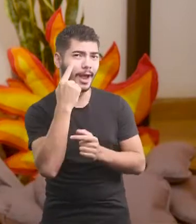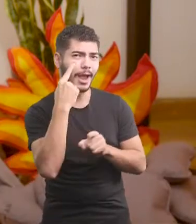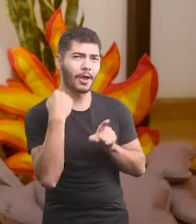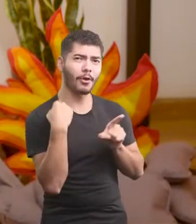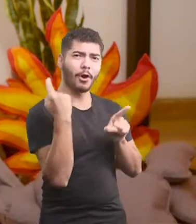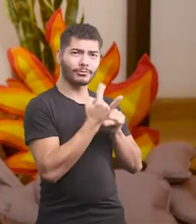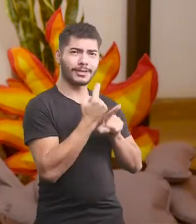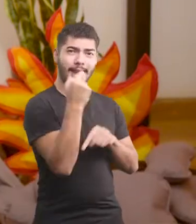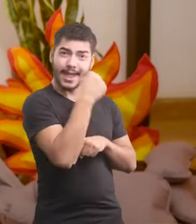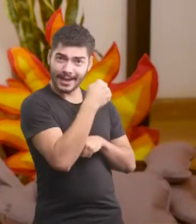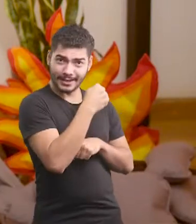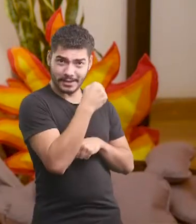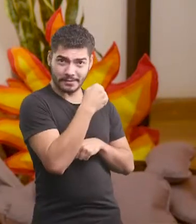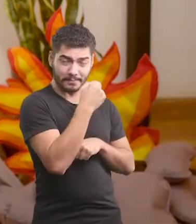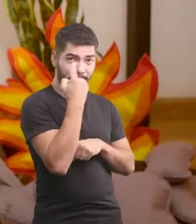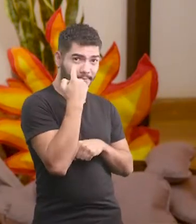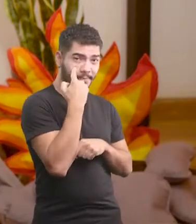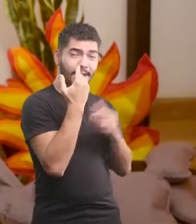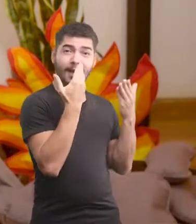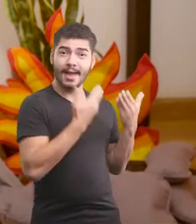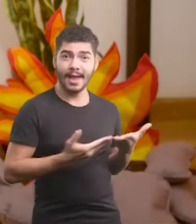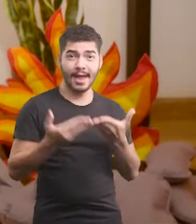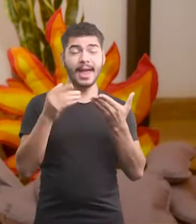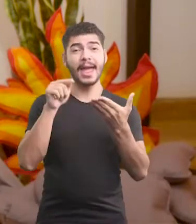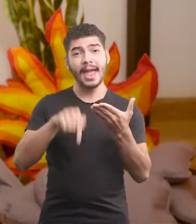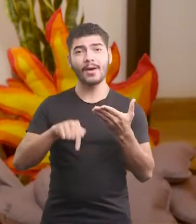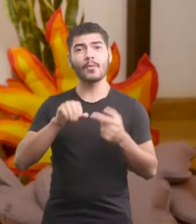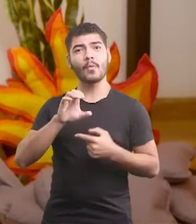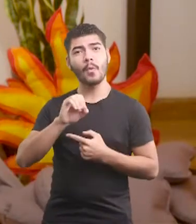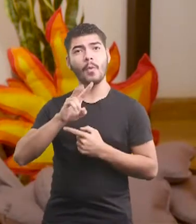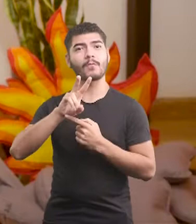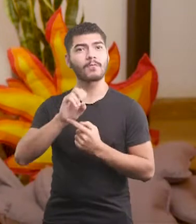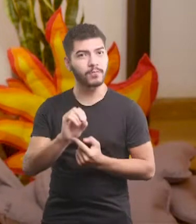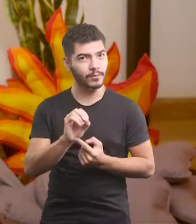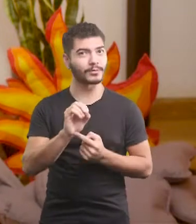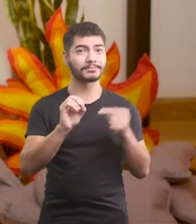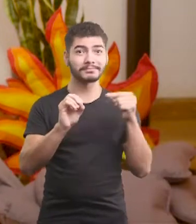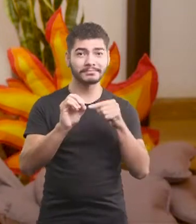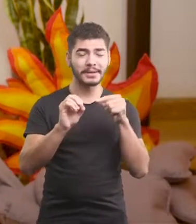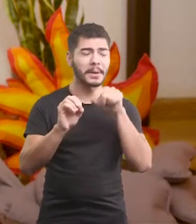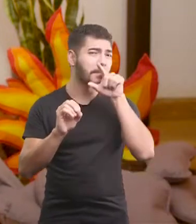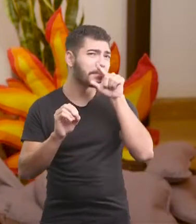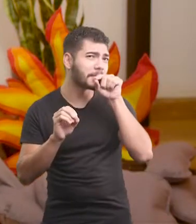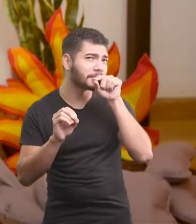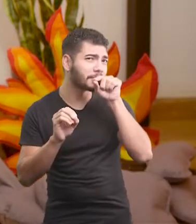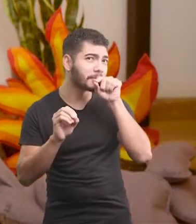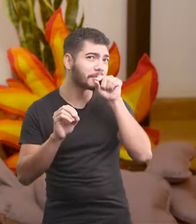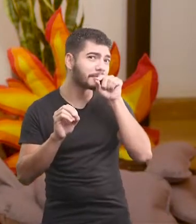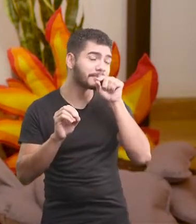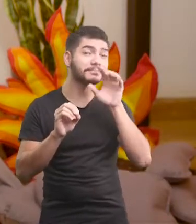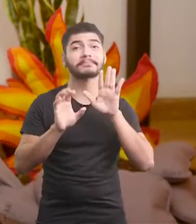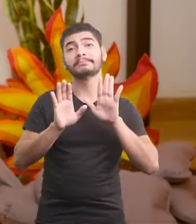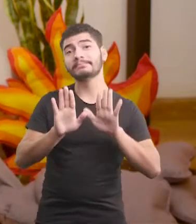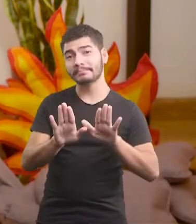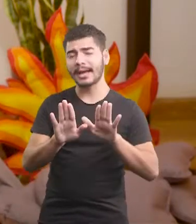o que eu encontrei aqui dentro da cabana Este preciosíssimo ovo de passarinho